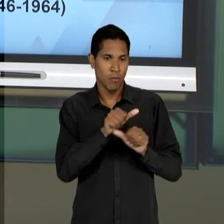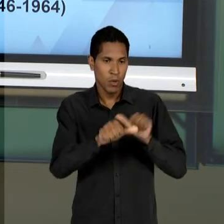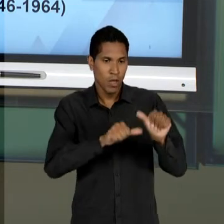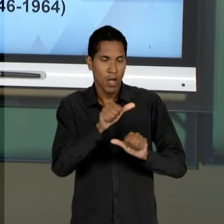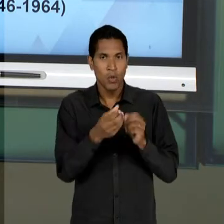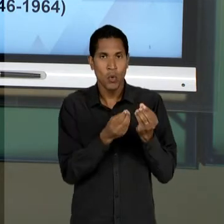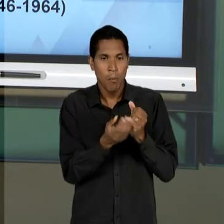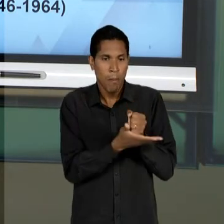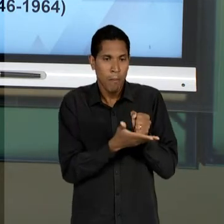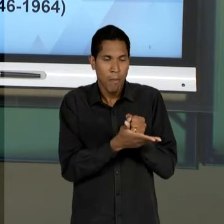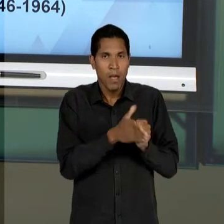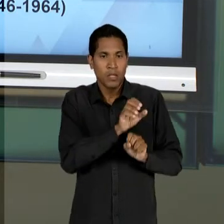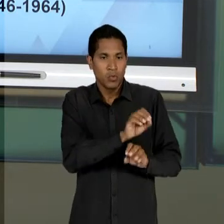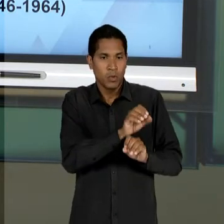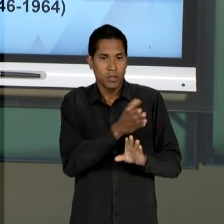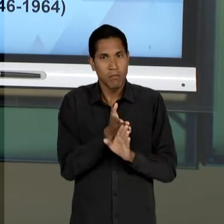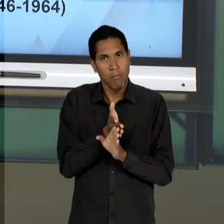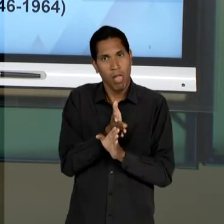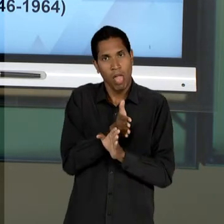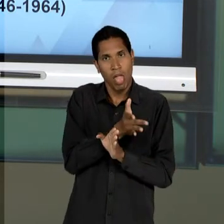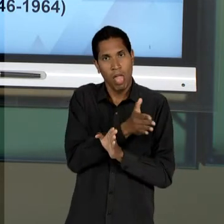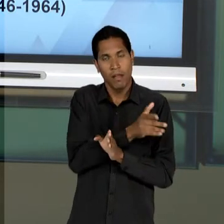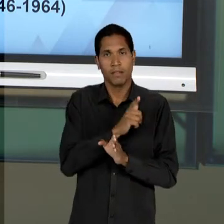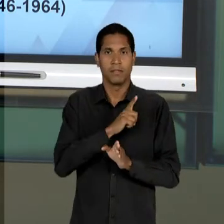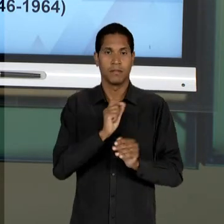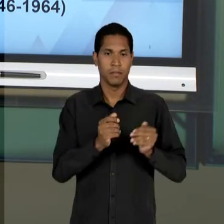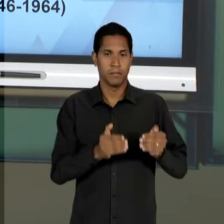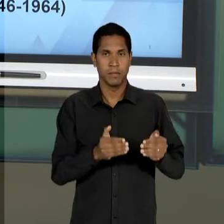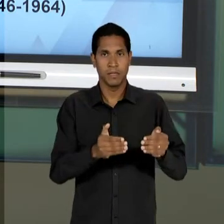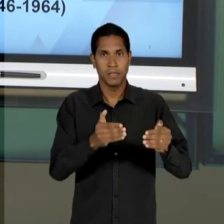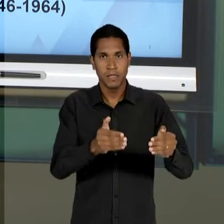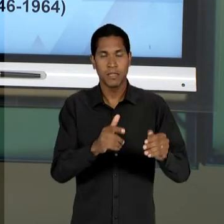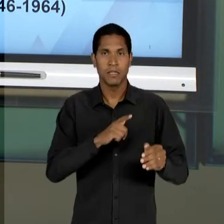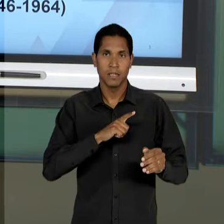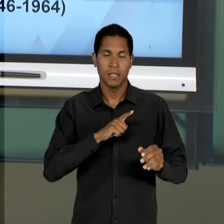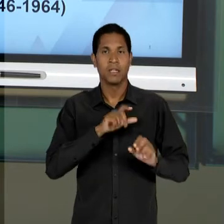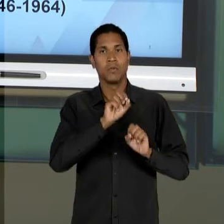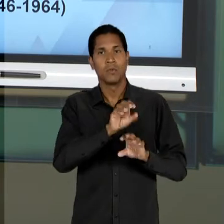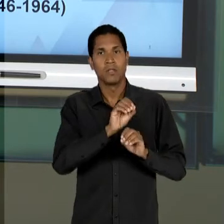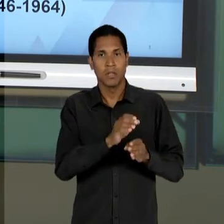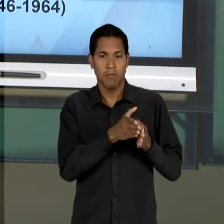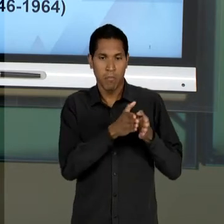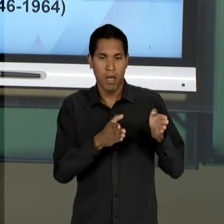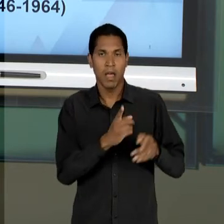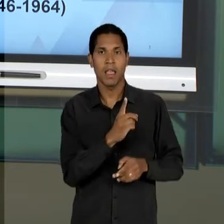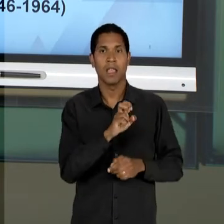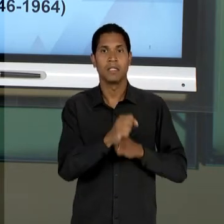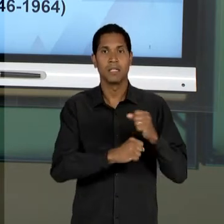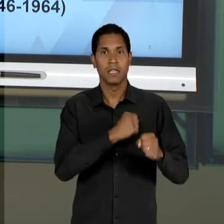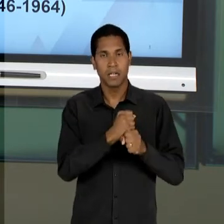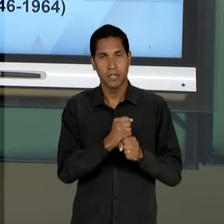ATUAÇÃO DOS MINISTÉRIOS DA EDUCAÇÃO, NO PERÍODO DE 15 ANOS QUE VAGAS ESTEVE NO PODER.